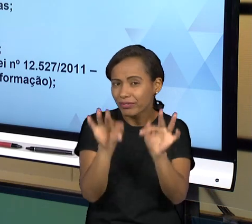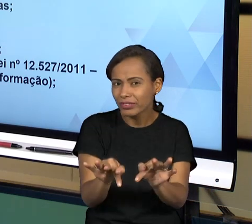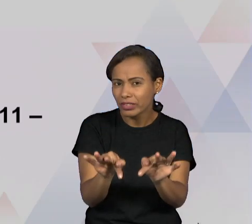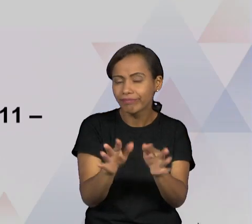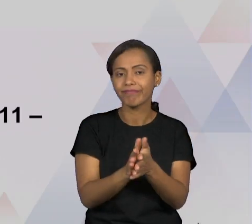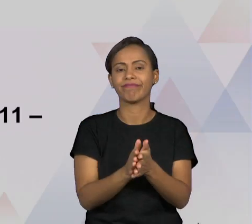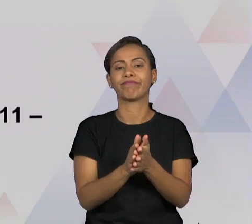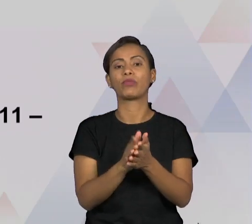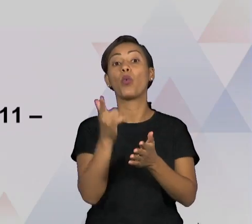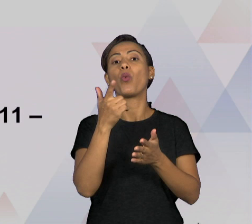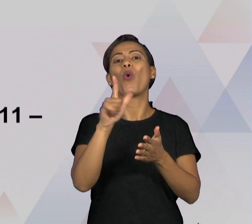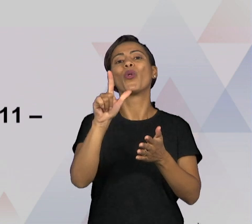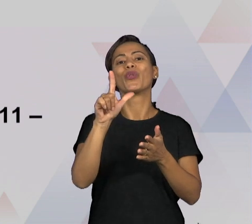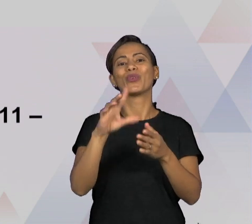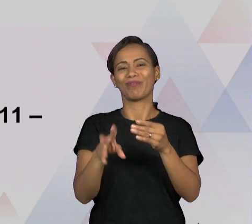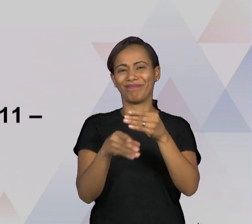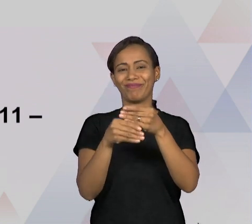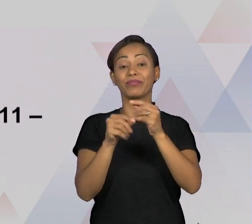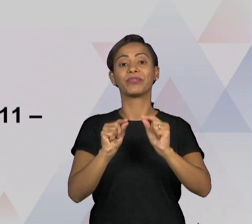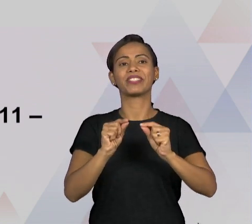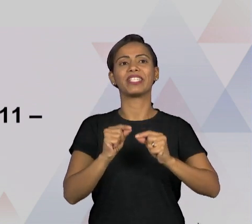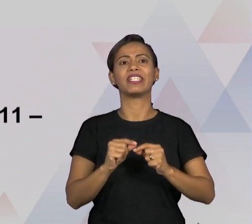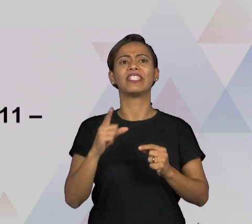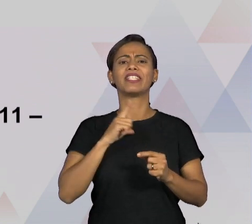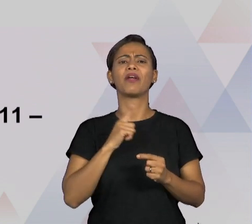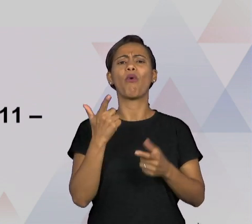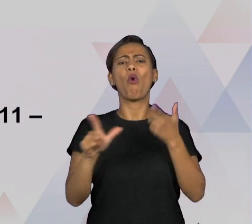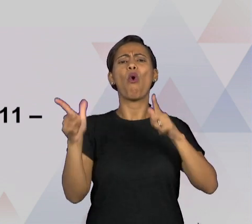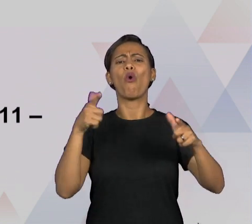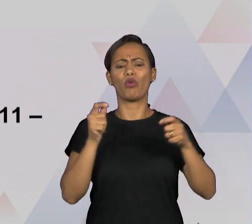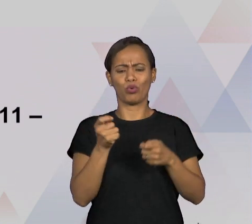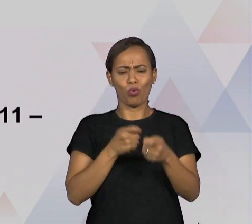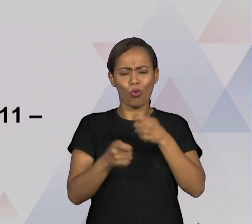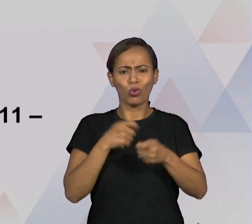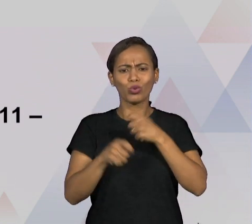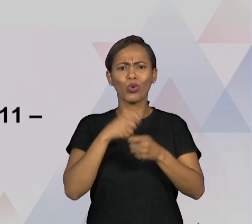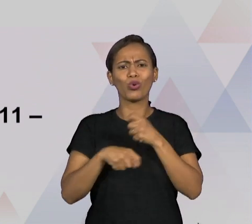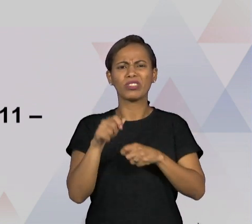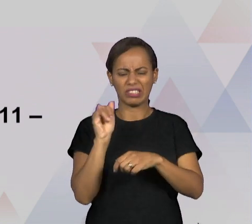EXISTEM ALGUMAS OUTRAS FORMAS DE CONTROLE SOCIAL SOBRE O ESTADO, ENTÃO POR EXEMPLO, QUANDO A